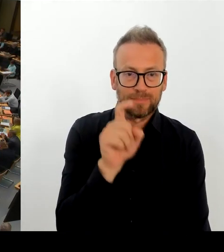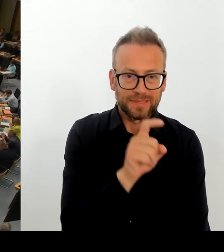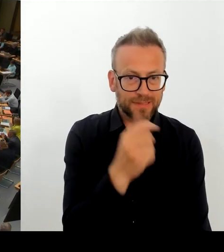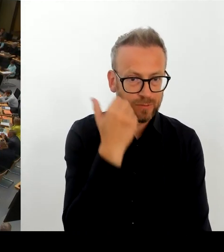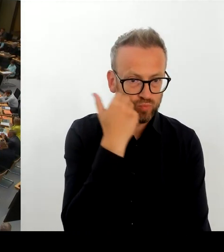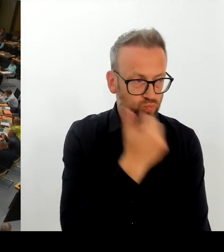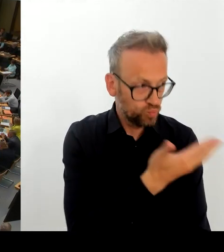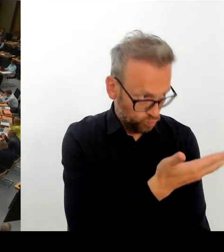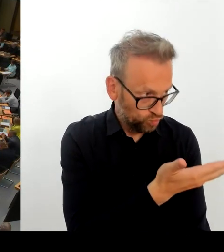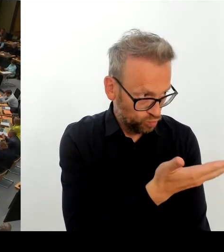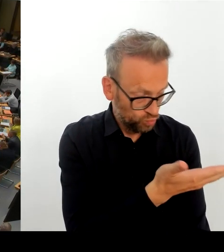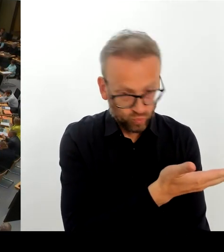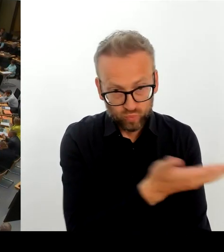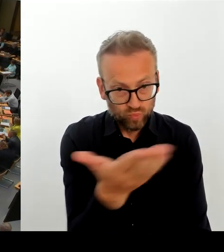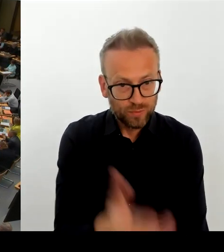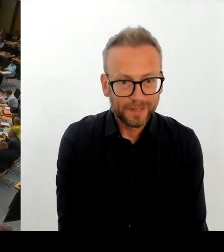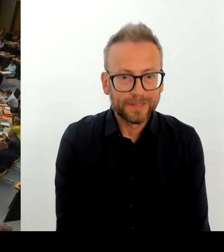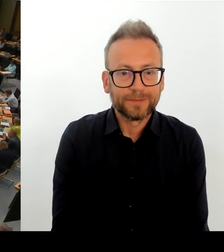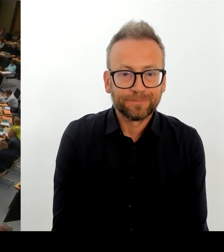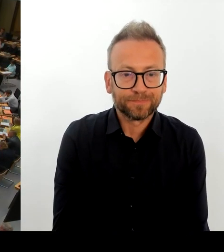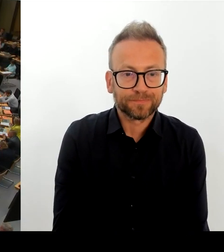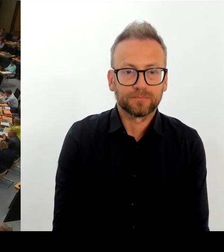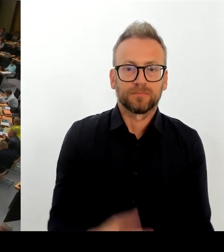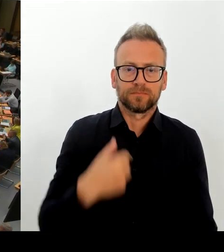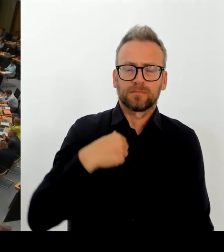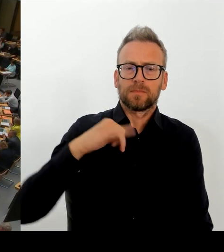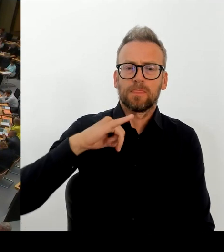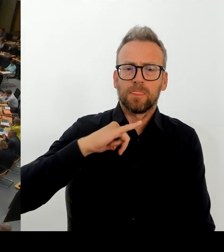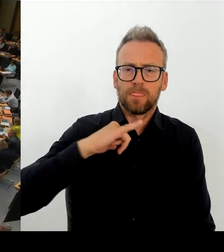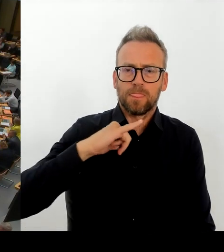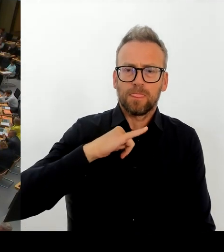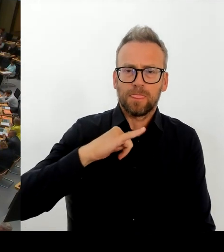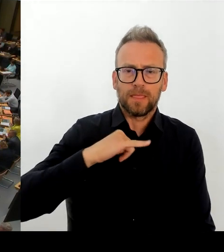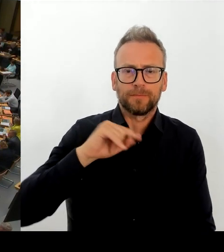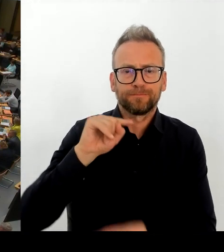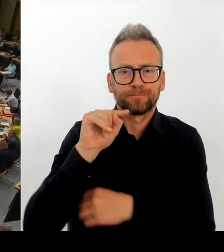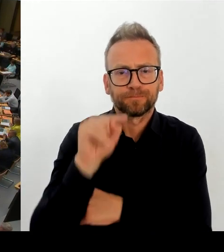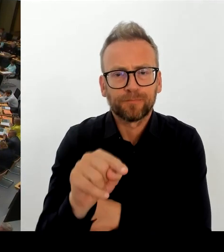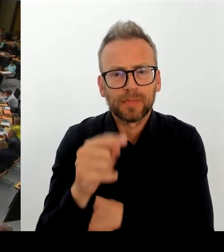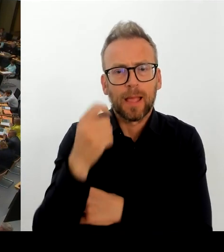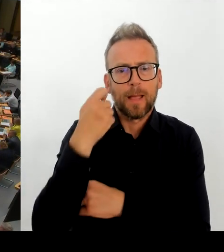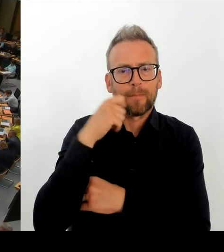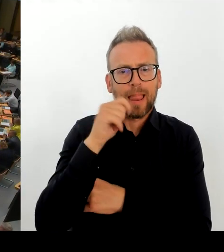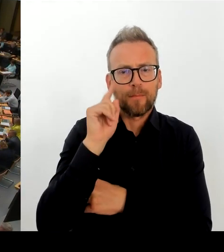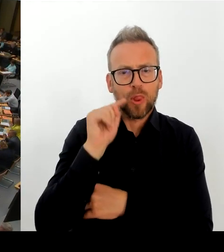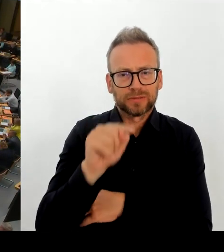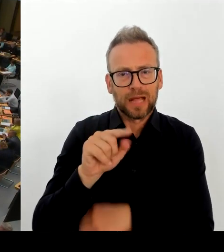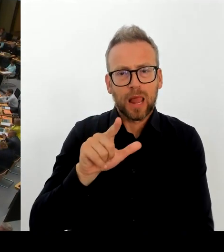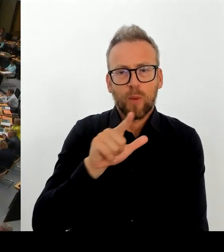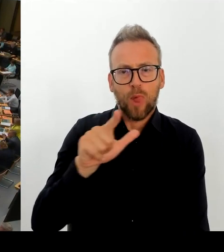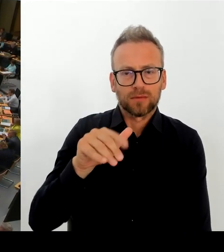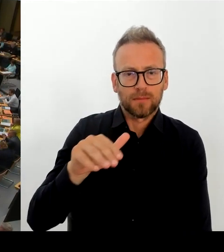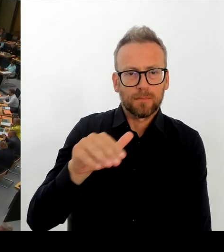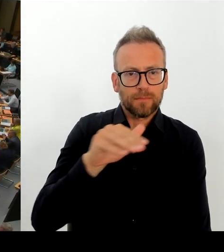Frau Senatorin Spranger, bitte schön. (Rednerwechsel) Ja, herzlichen Dank. Die Polizei ist natürlich mit sehr vielfältigen